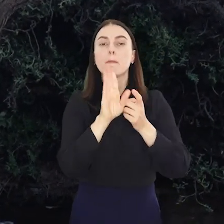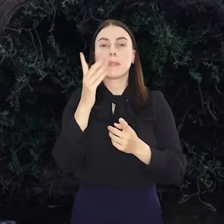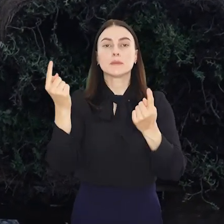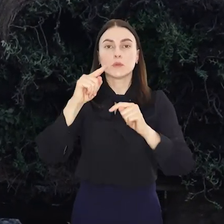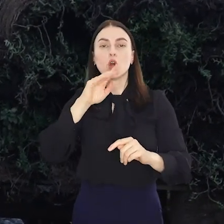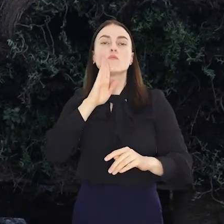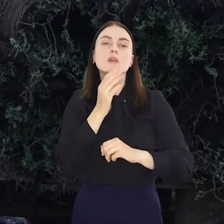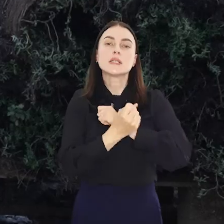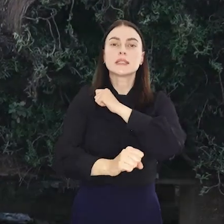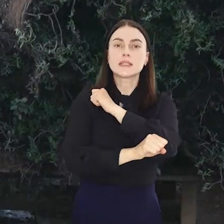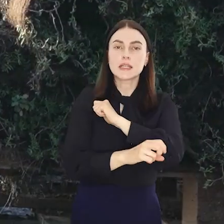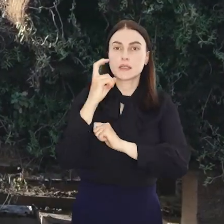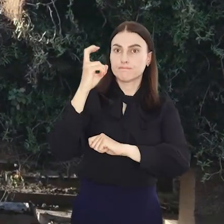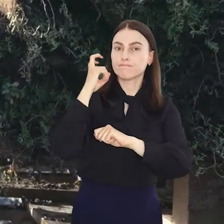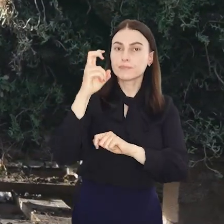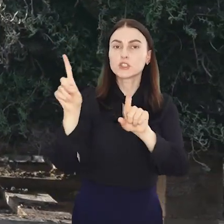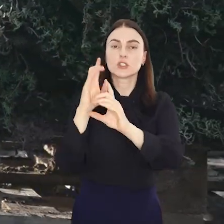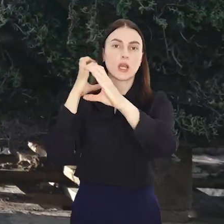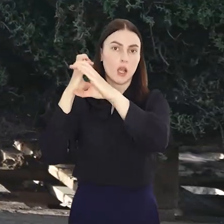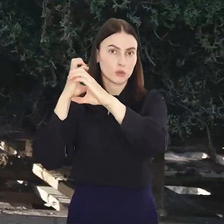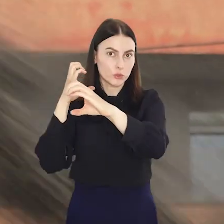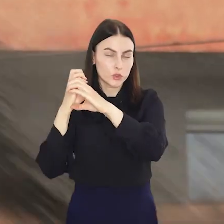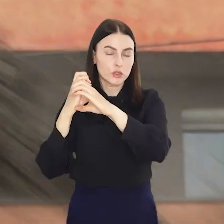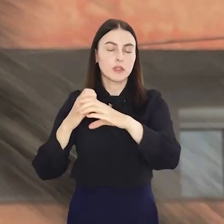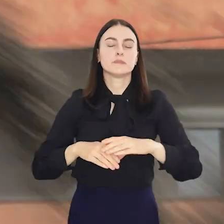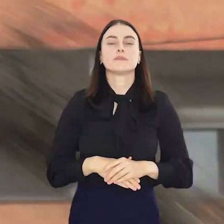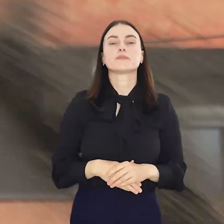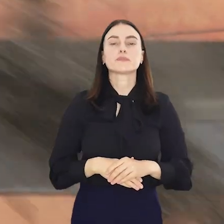Pojawi się jedna tramwajowa linia zastępcza i jedna autobusowa.